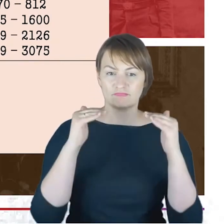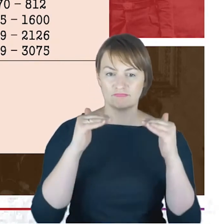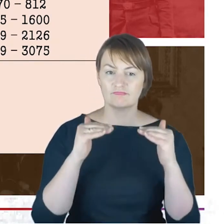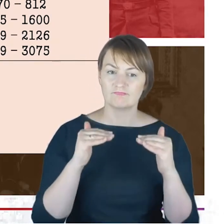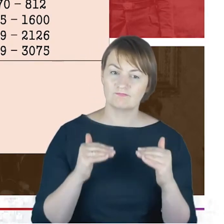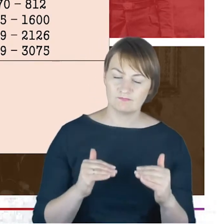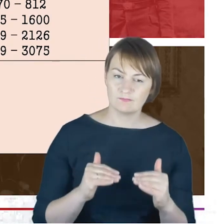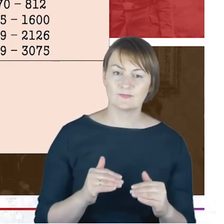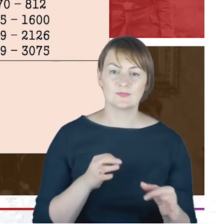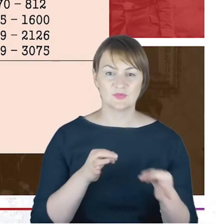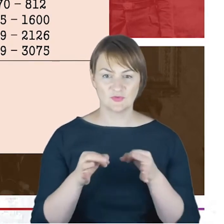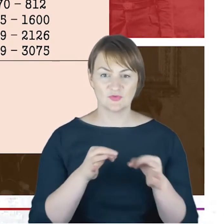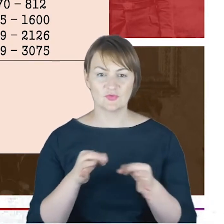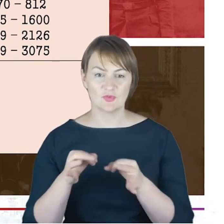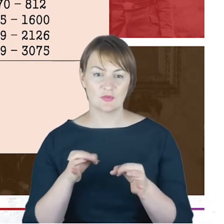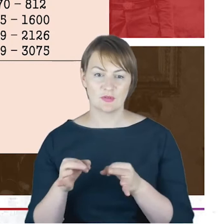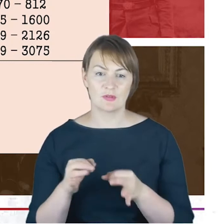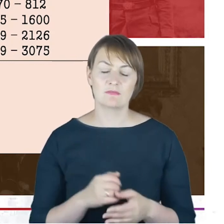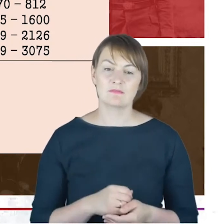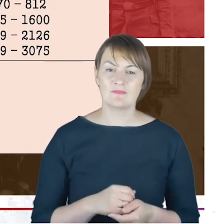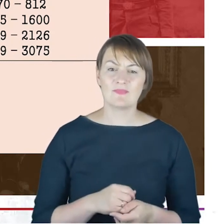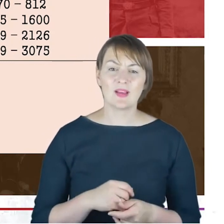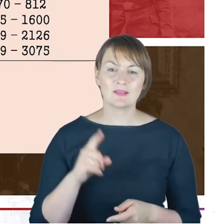syjonistycznego Rabin Cohn miał takie stanowisko mocno